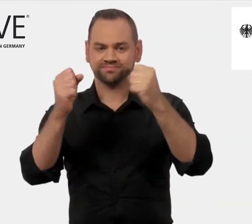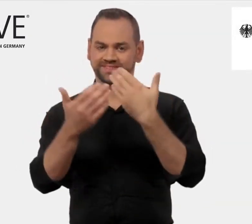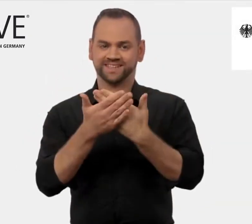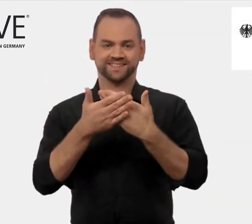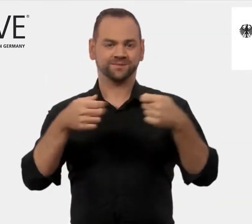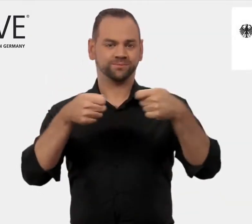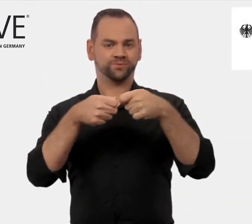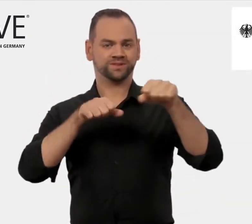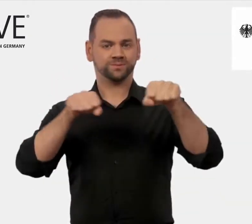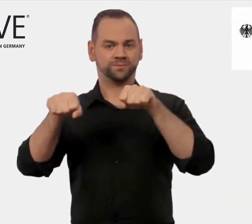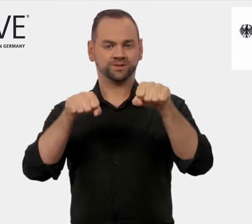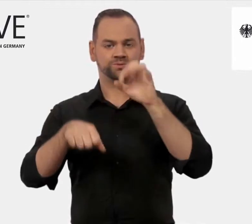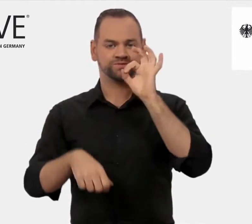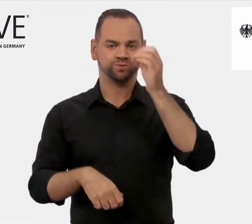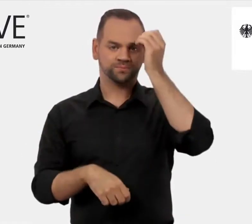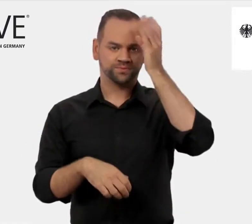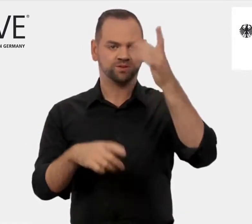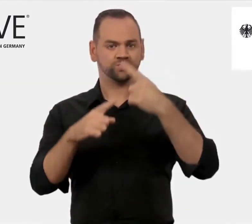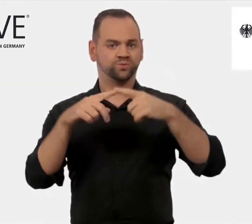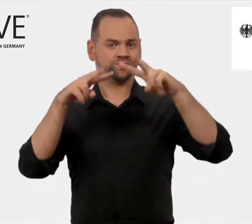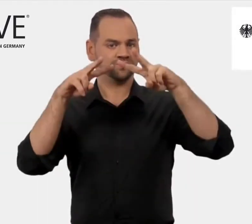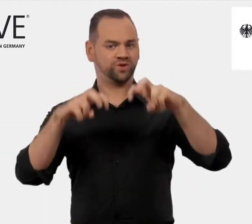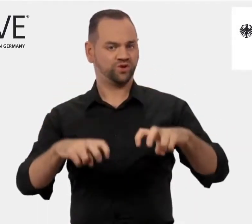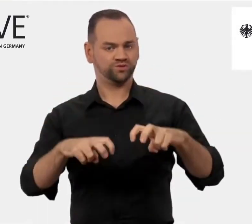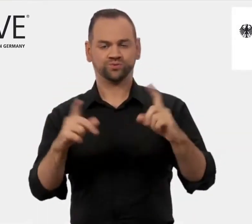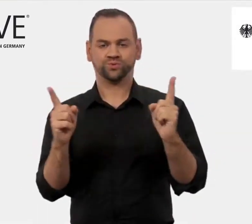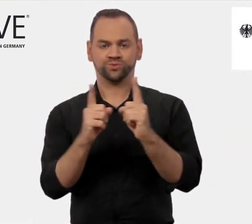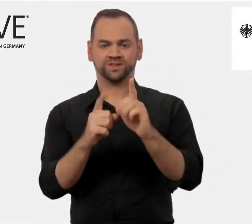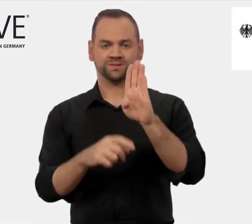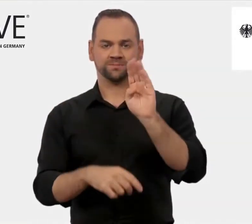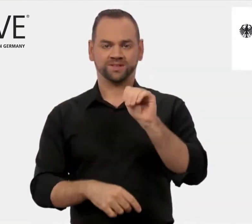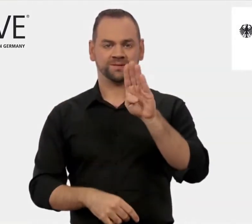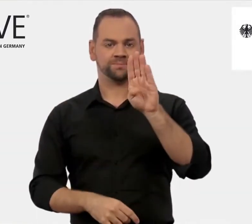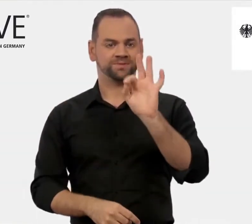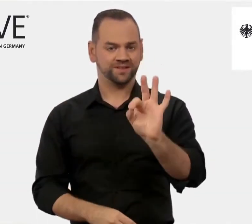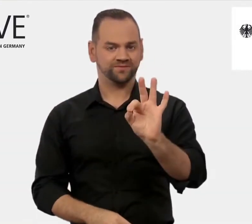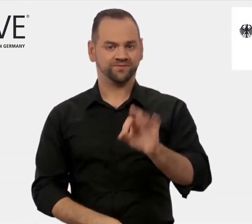des Bundesministeriums für Bildung und Forschung, kurz: BMBF.